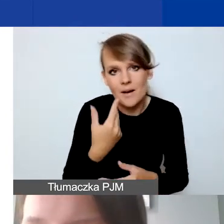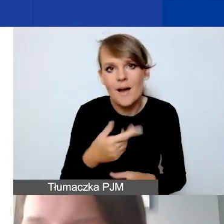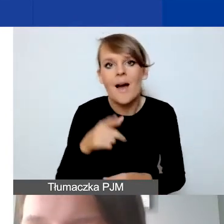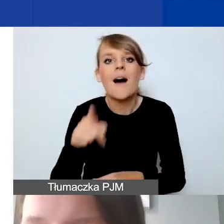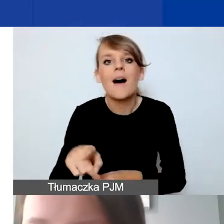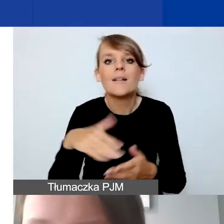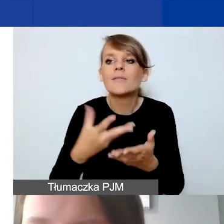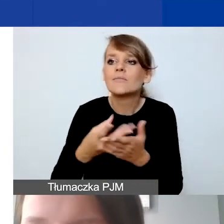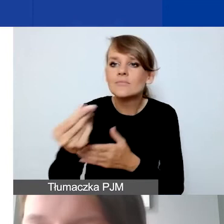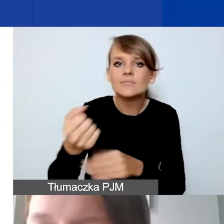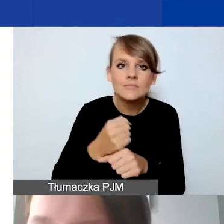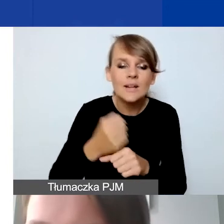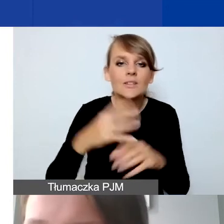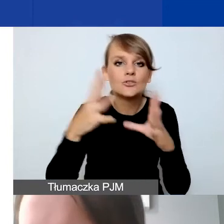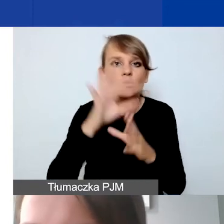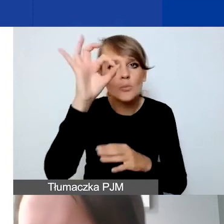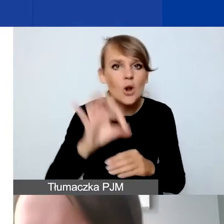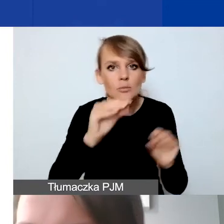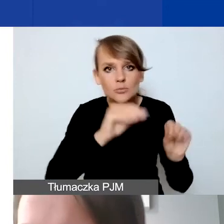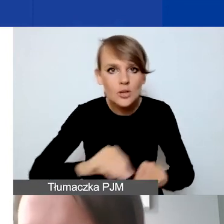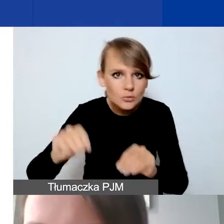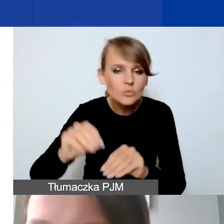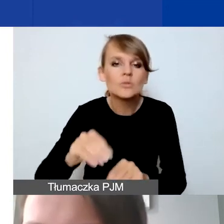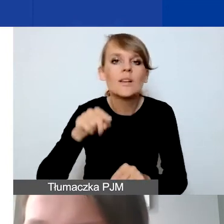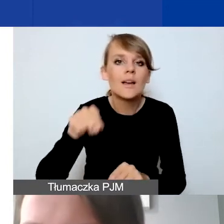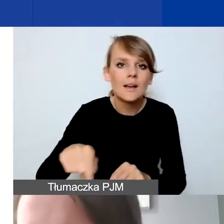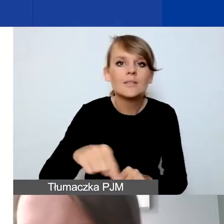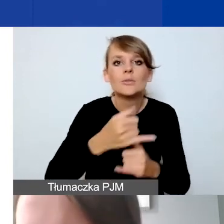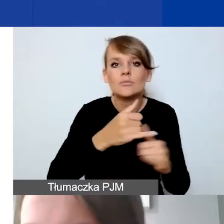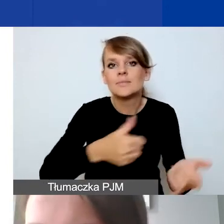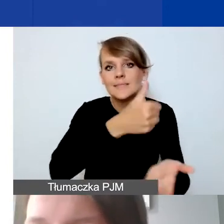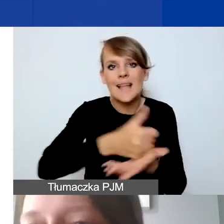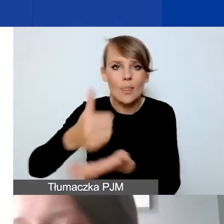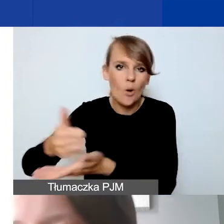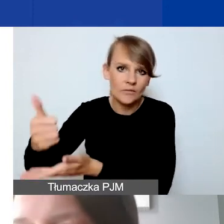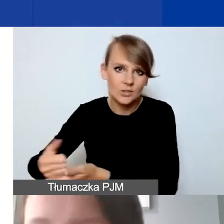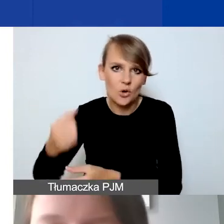to 10% przesunięć dotyczy już poszczególnych stanowisk pracy,